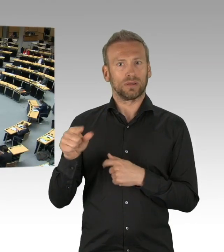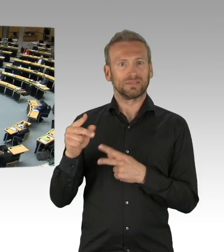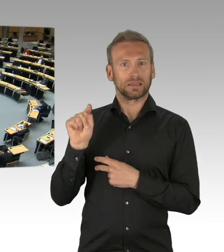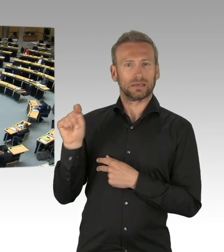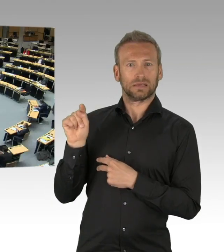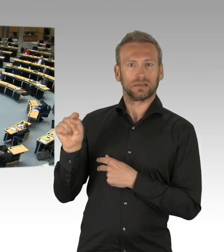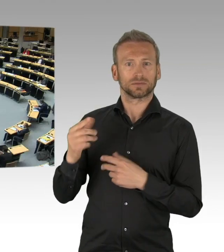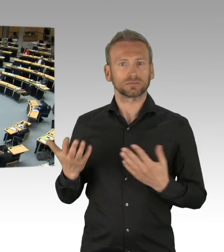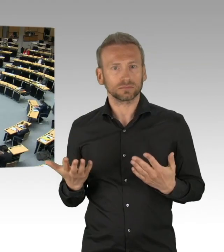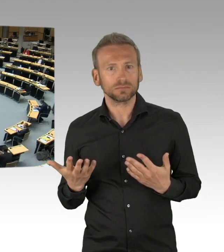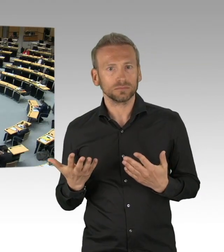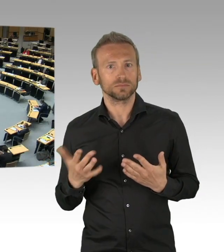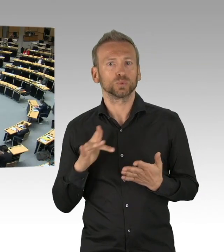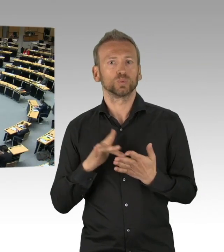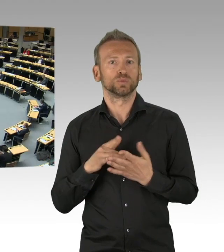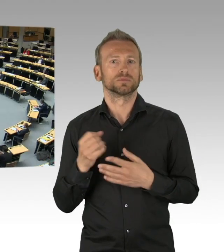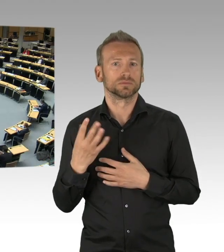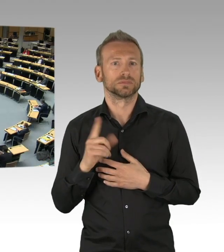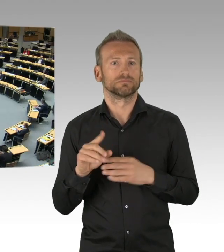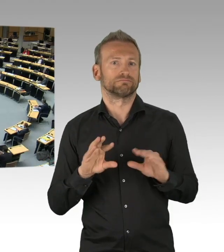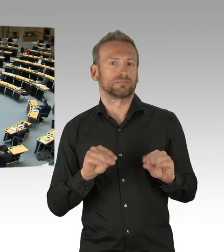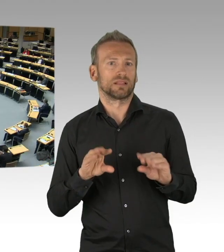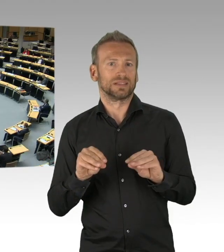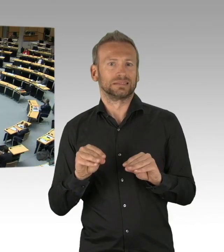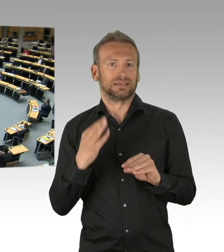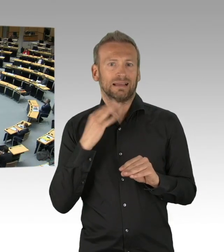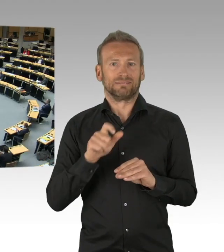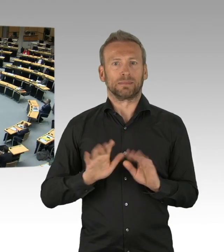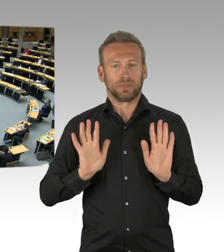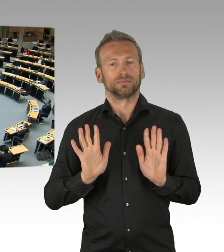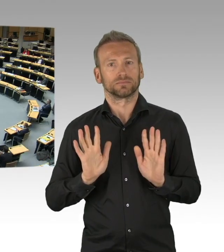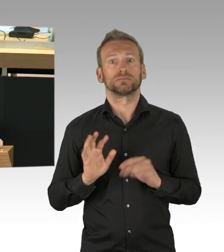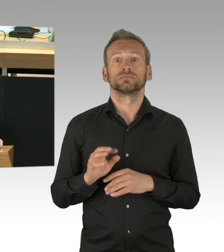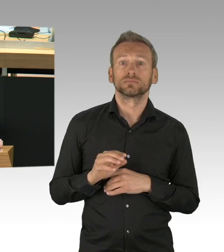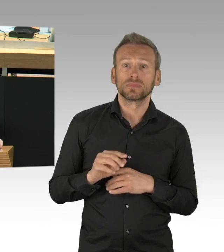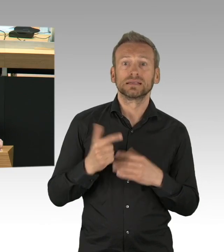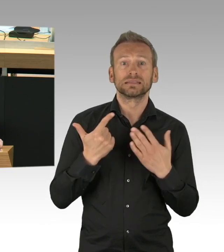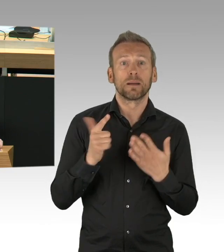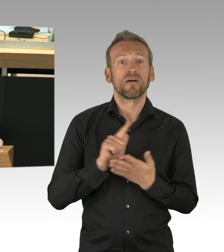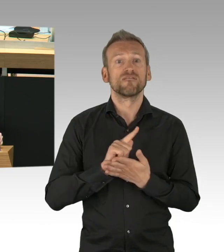Ich frage mich, warum geht das in der Lufthansa Maschine, warum geht das in der BVG,